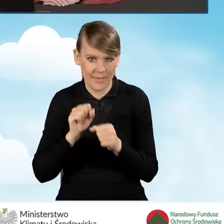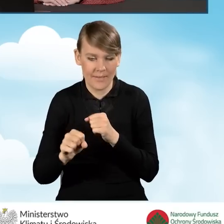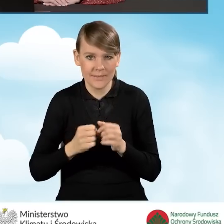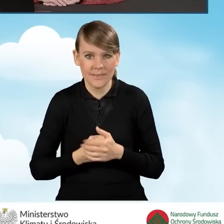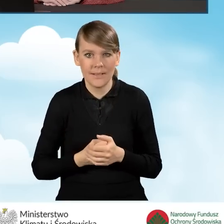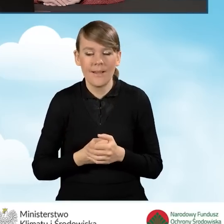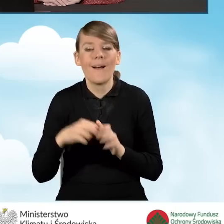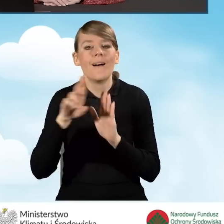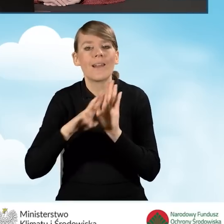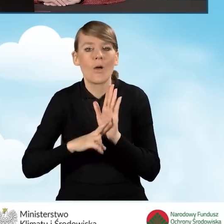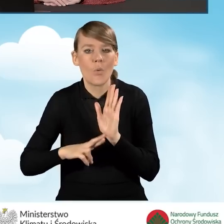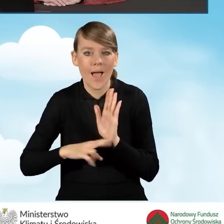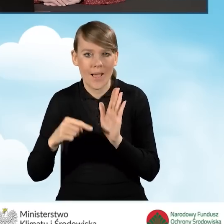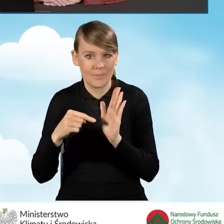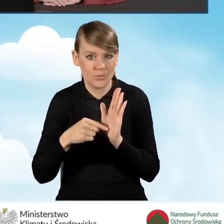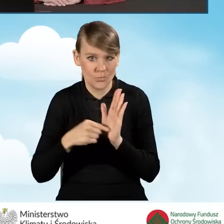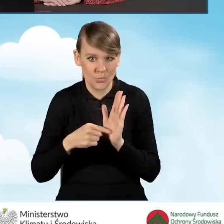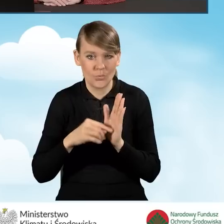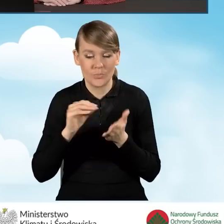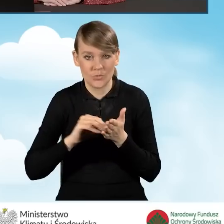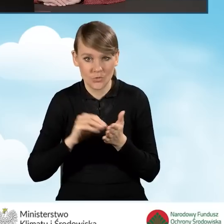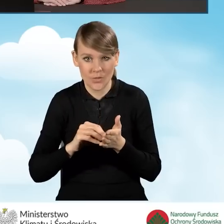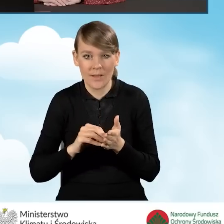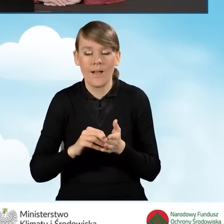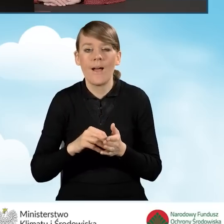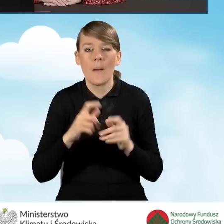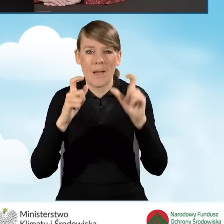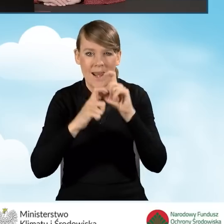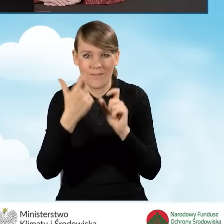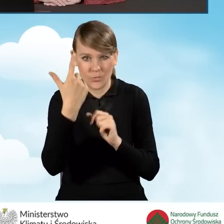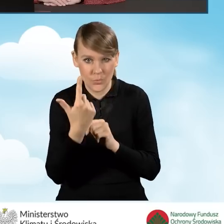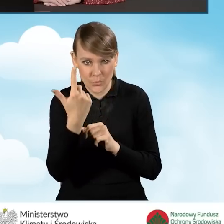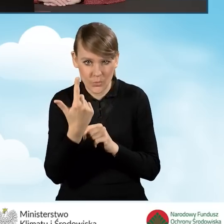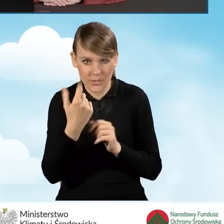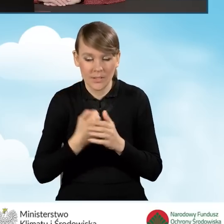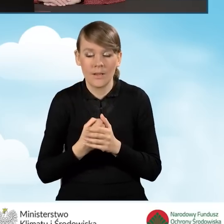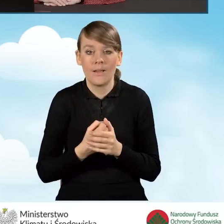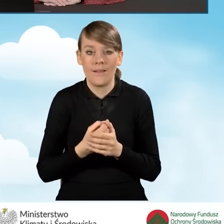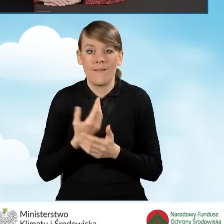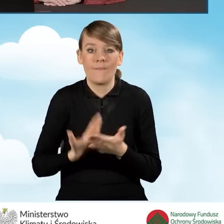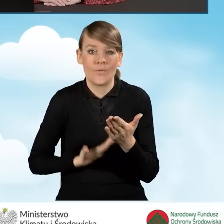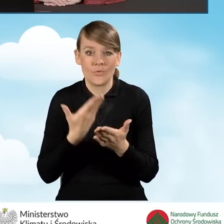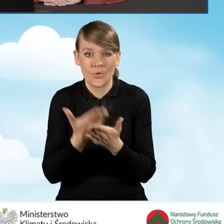Zgodnie z regulaminem naboru wniosków o dofinansowanie w paragrafie drugim, wniosek składa się w terminach